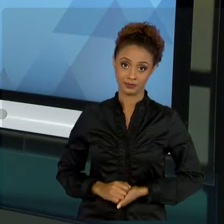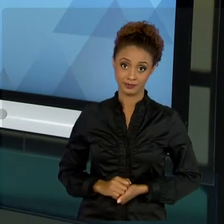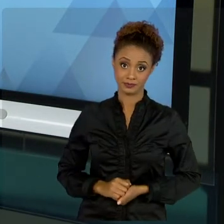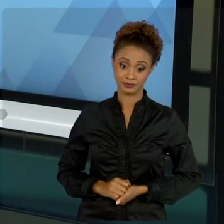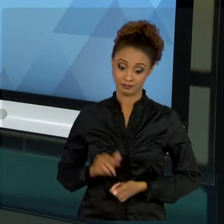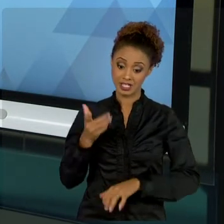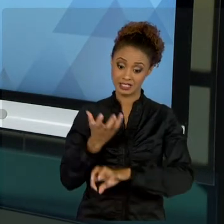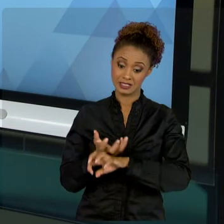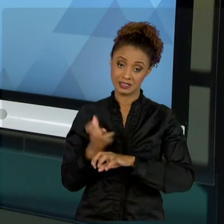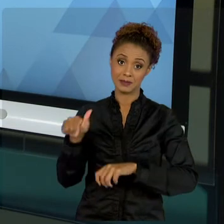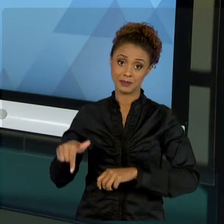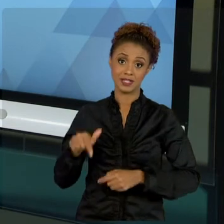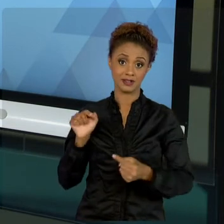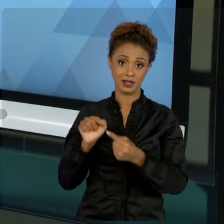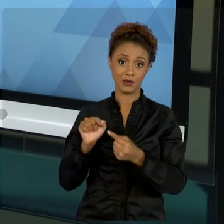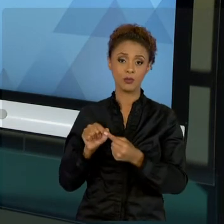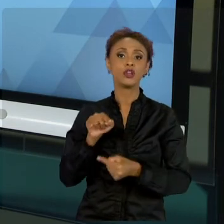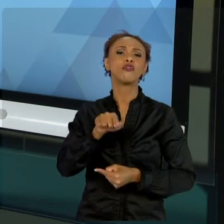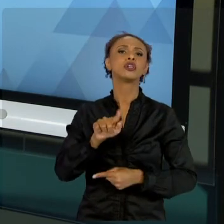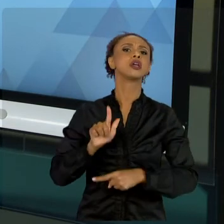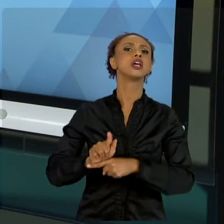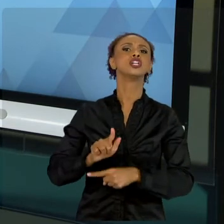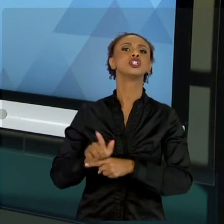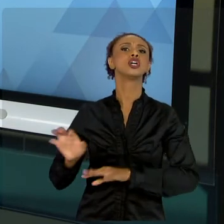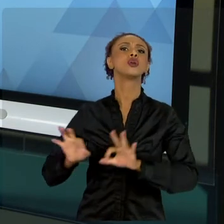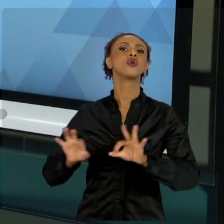GESTOR PÚBLICO DE PROJETOS. TUDO BEM? CONHECEMOS